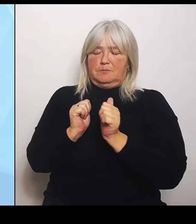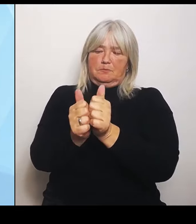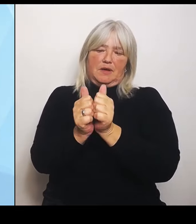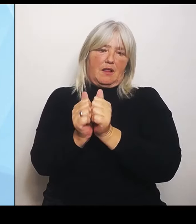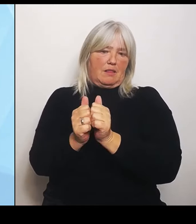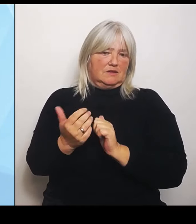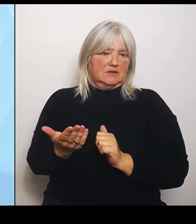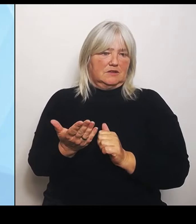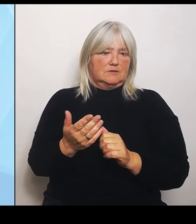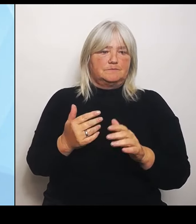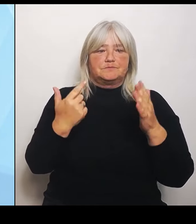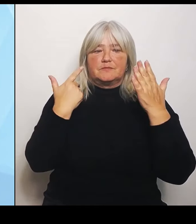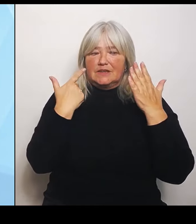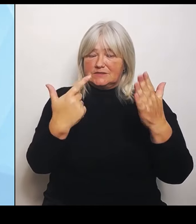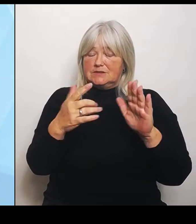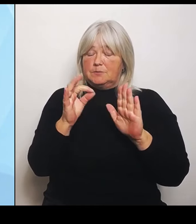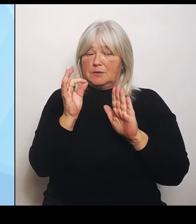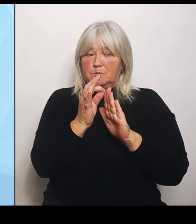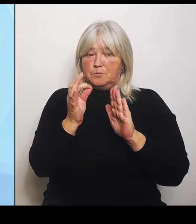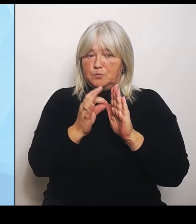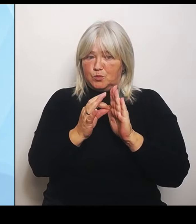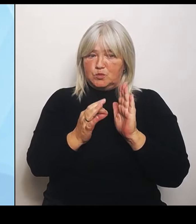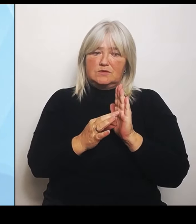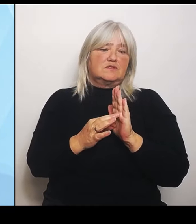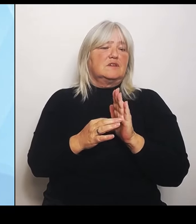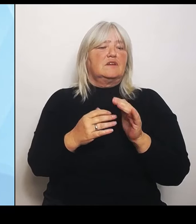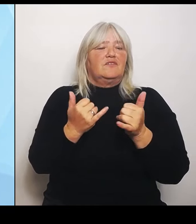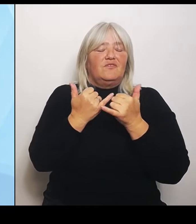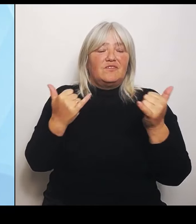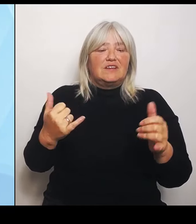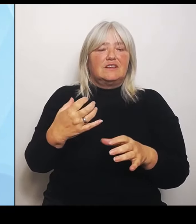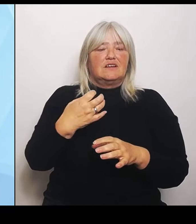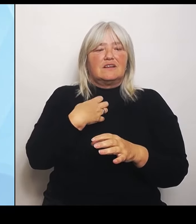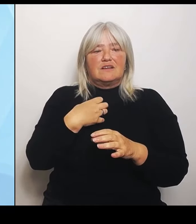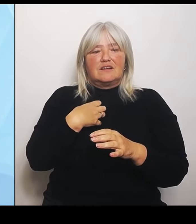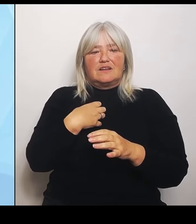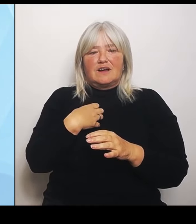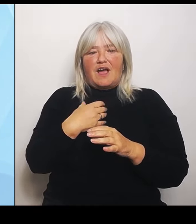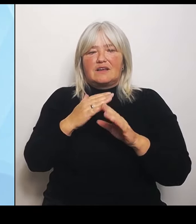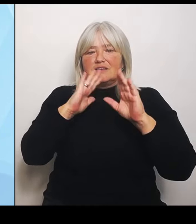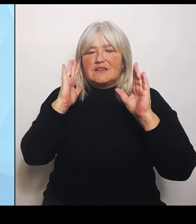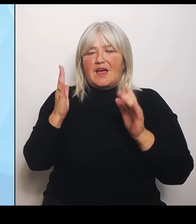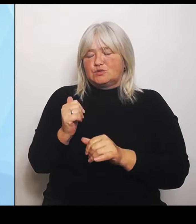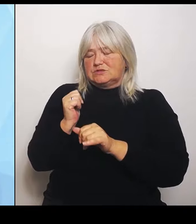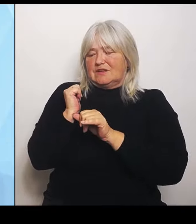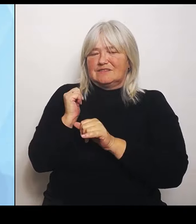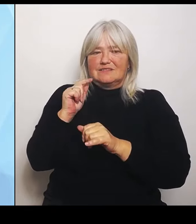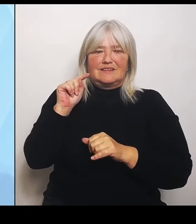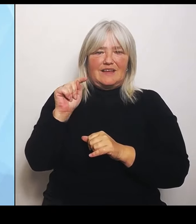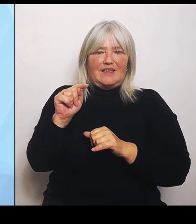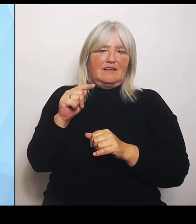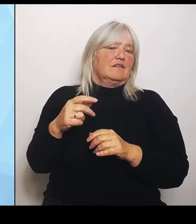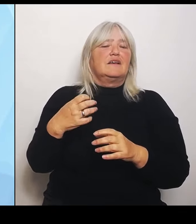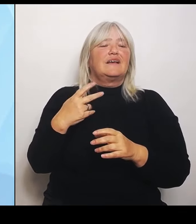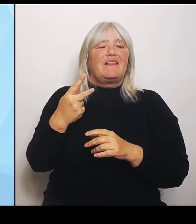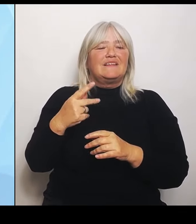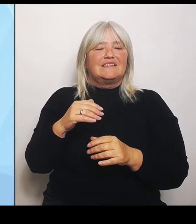Krankenhausträger, die Klinikträger, die Kommunen bei der weiteren Umstrukturierung unterstützen und stärken können.